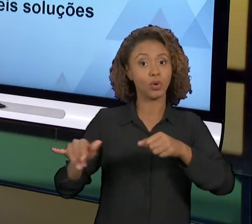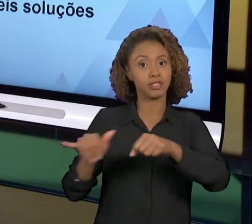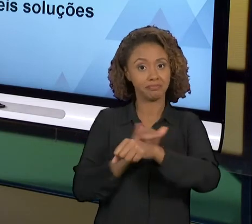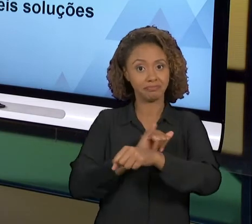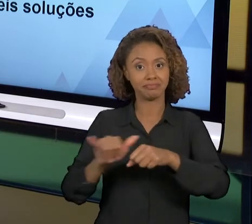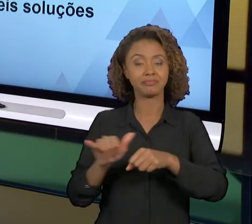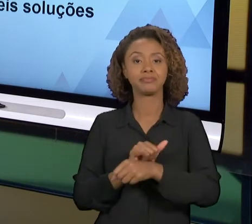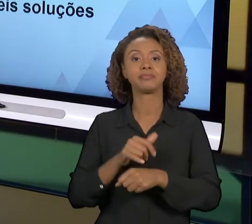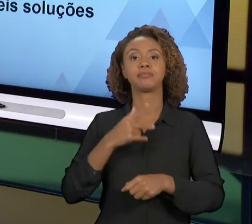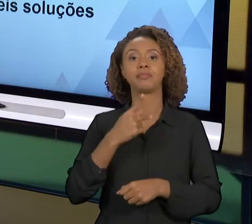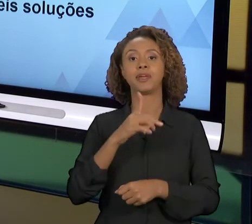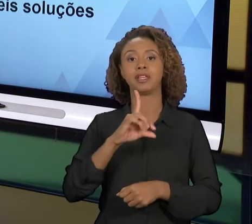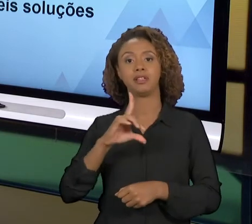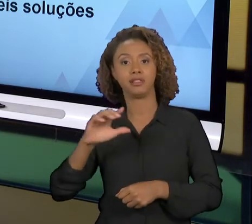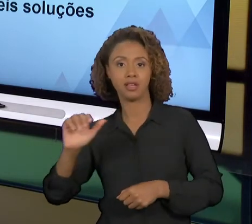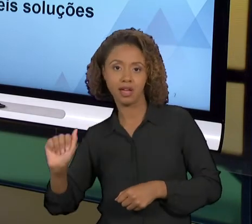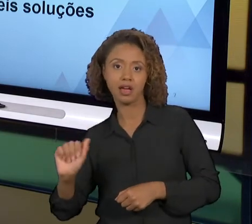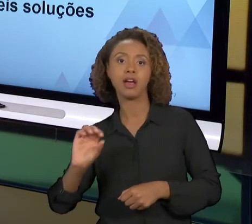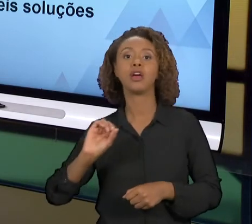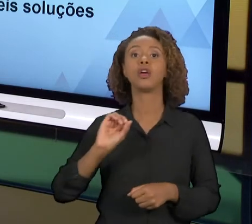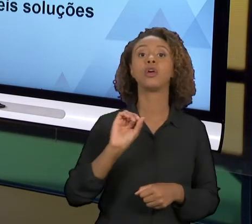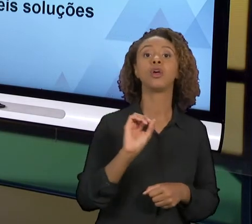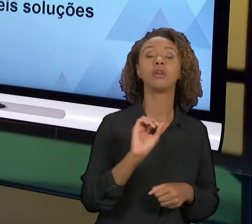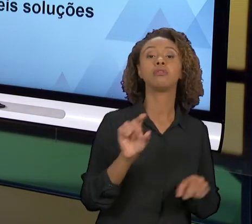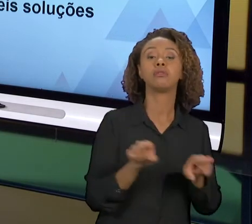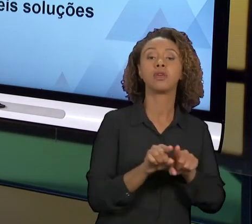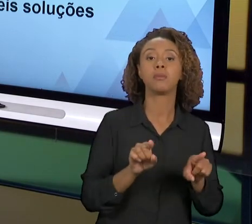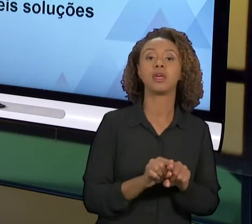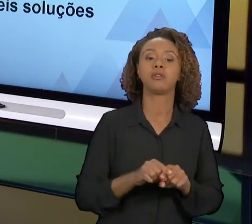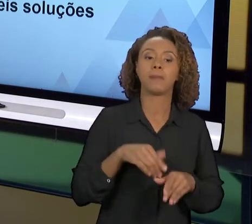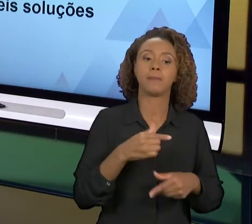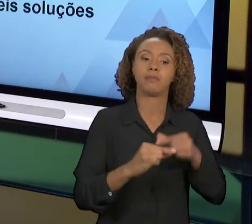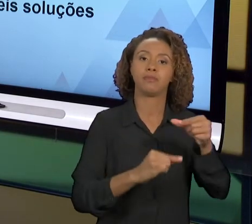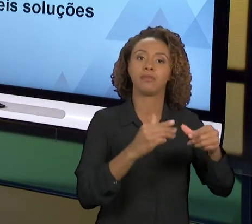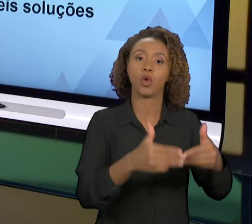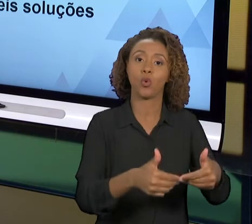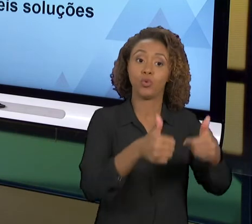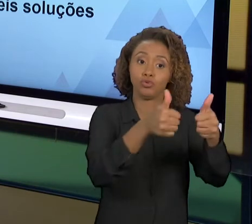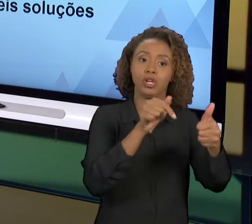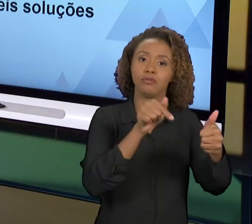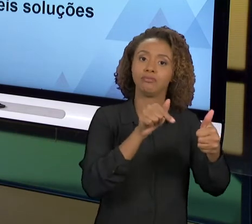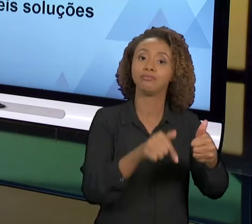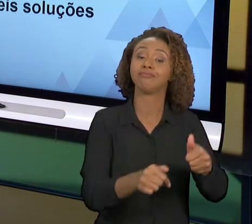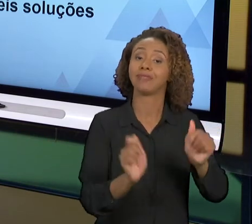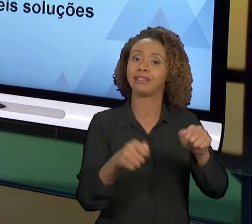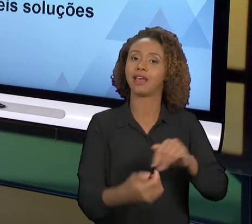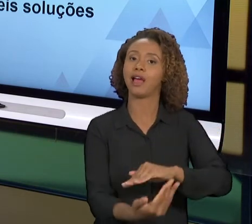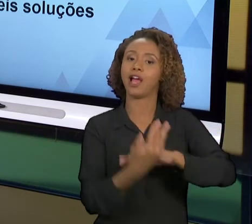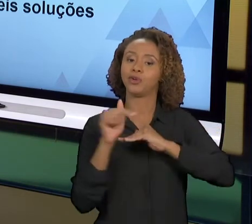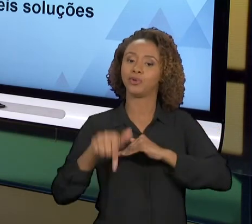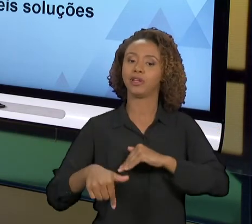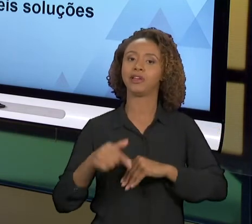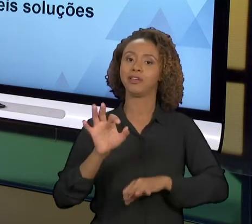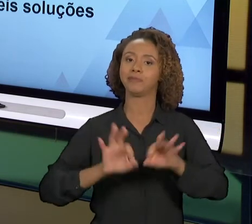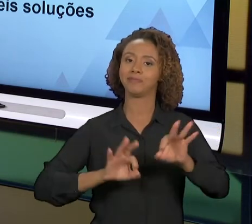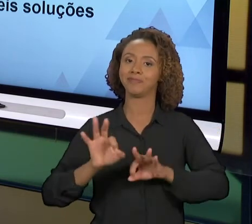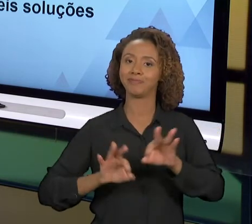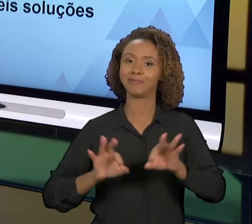A MELHORIA CONTÍNUA QUE PODE NOS AJUDAR MUITO NO TRABALHO QUE A GENTE ESTÁ EXECUTANDO, DE FAZER